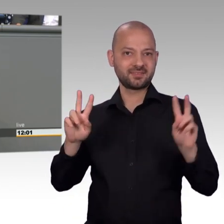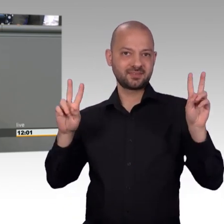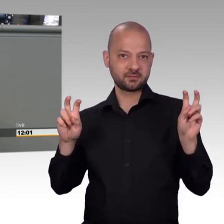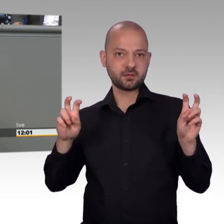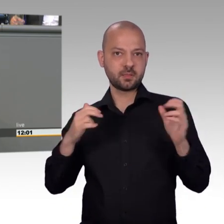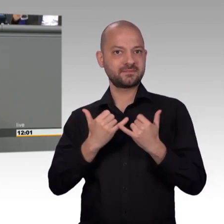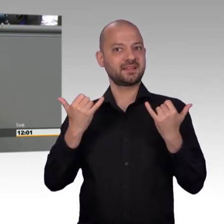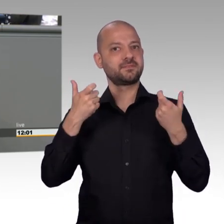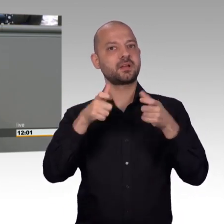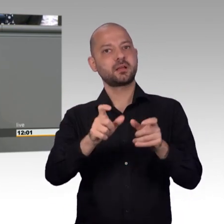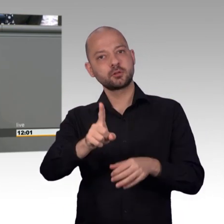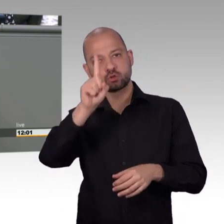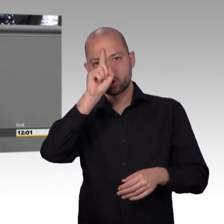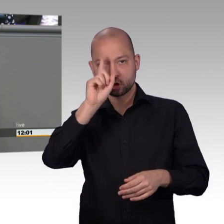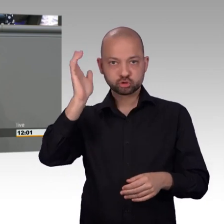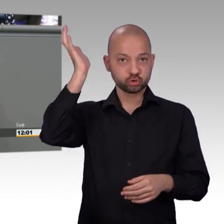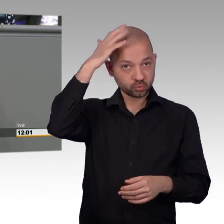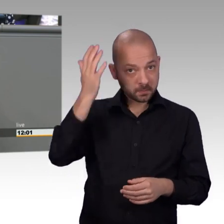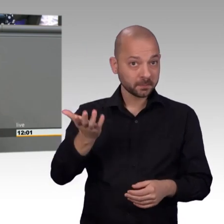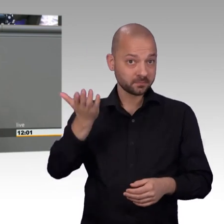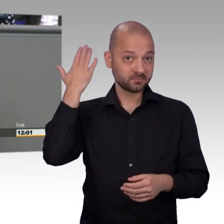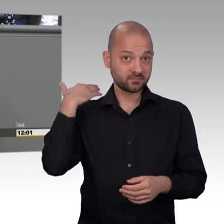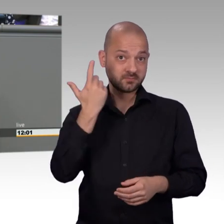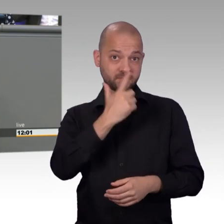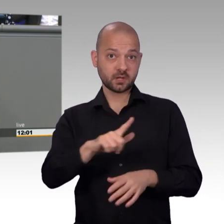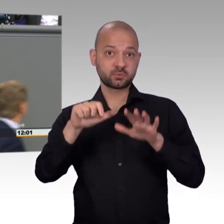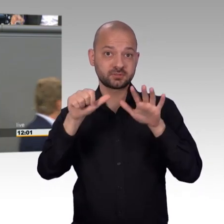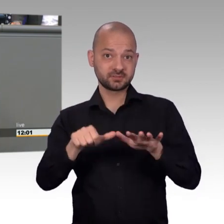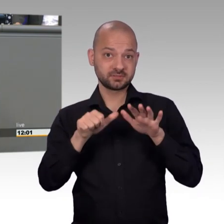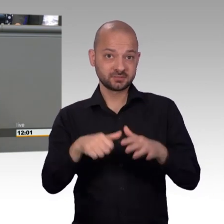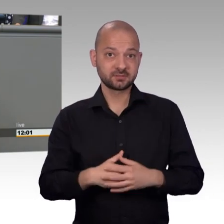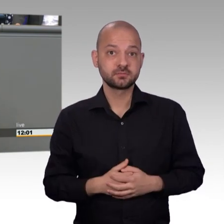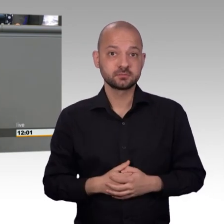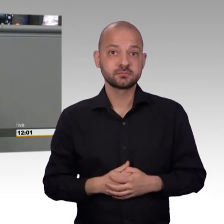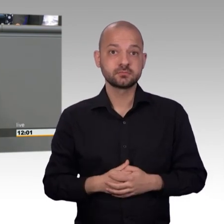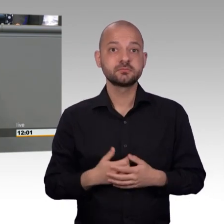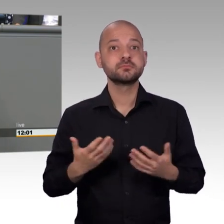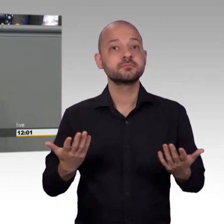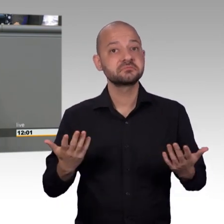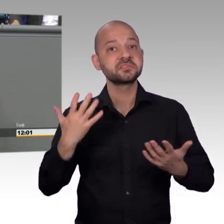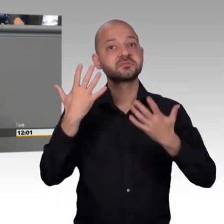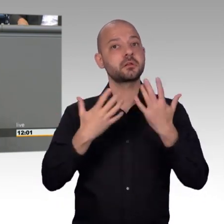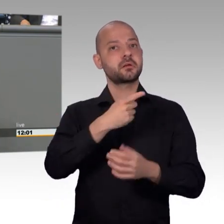verstanden haben, dass Bürgerinnenbeteiligung gestärkt werden muss und dass der Petitionsausschuss, das Petitionswesen,